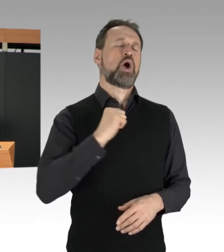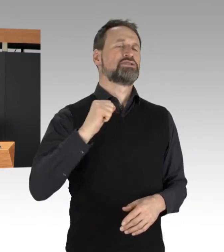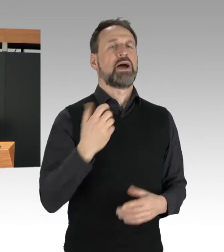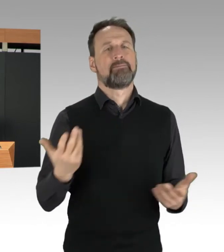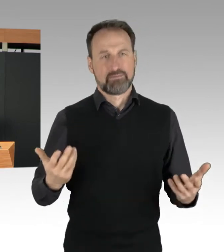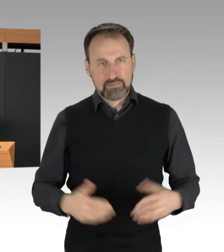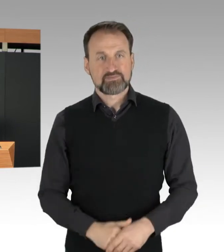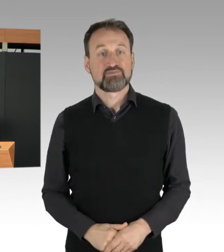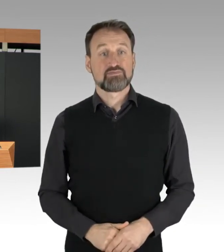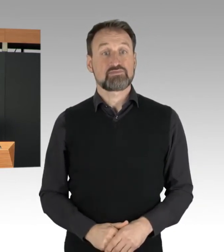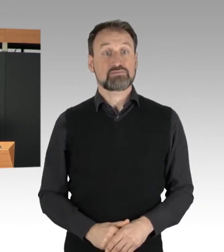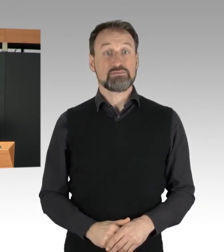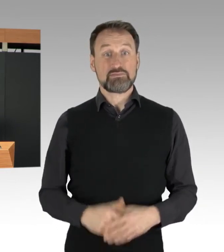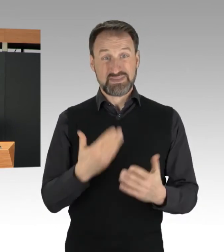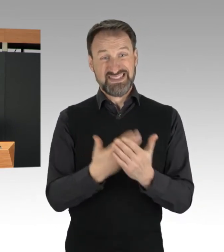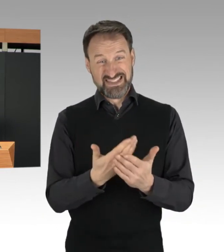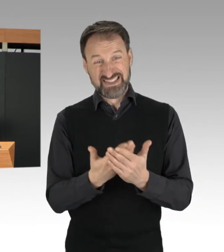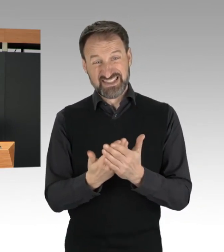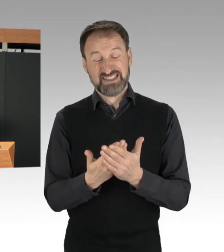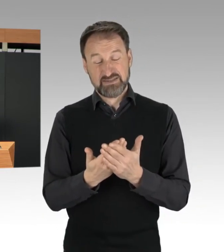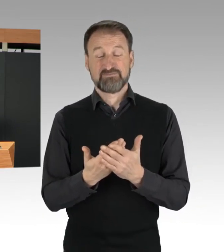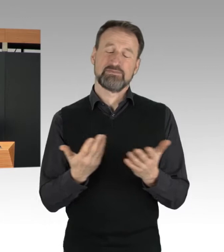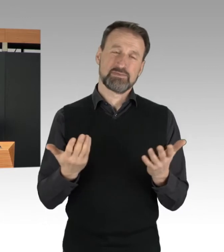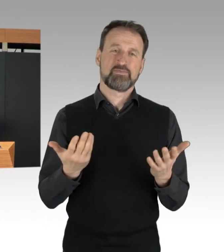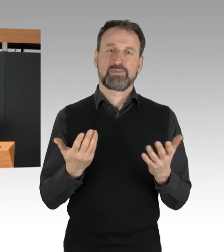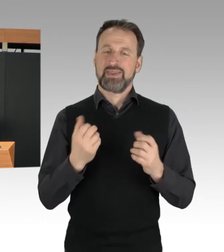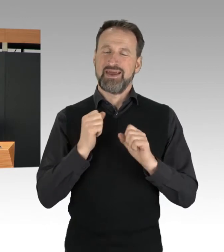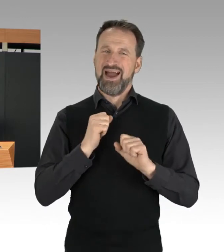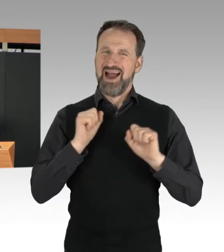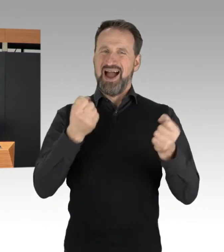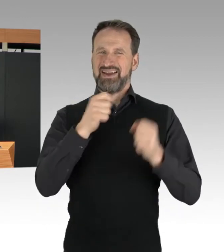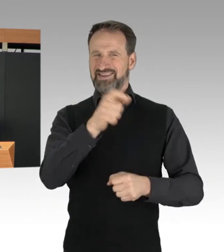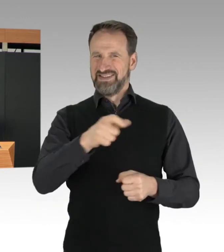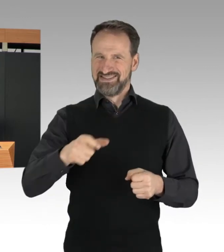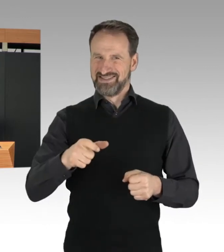Die Aktivisten werden dabei von eigenen Medienvertretern begleitet